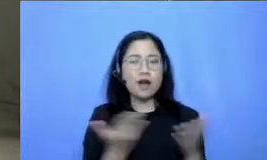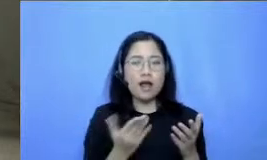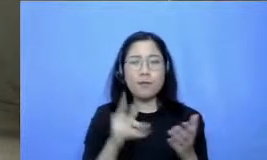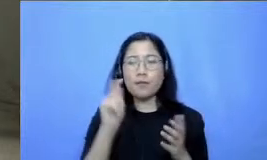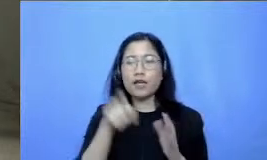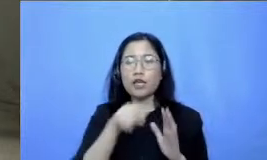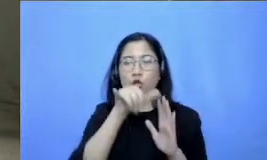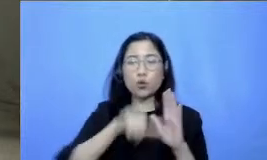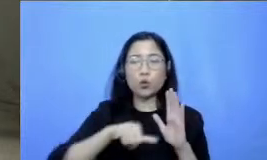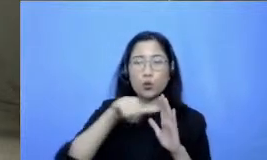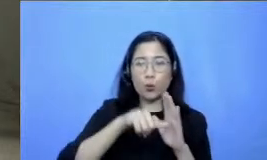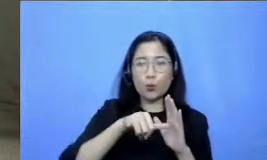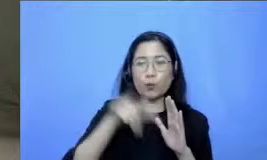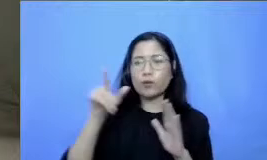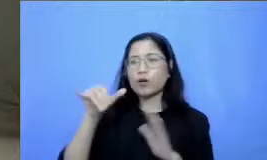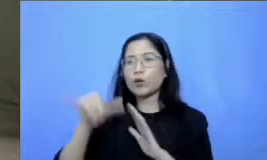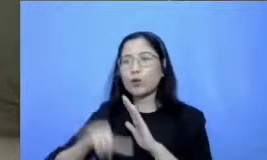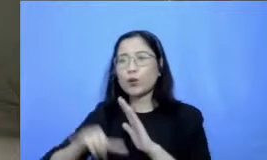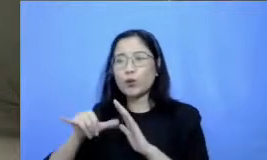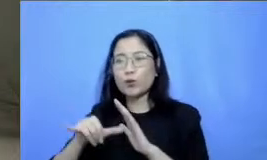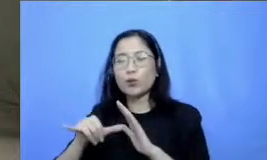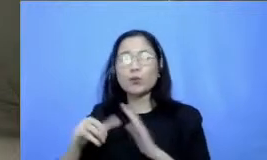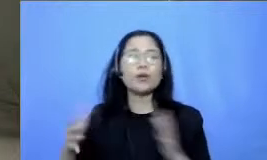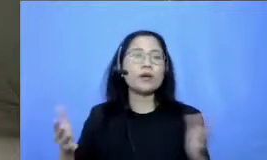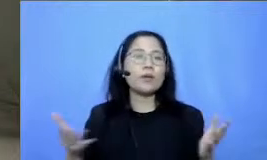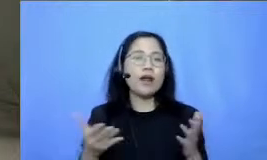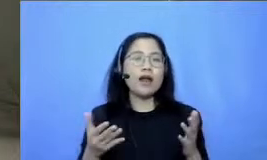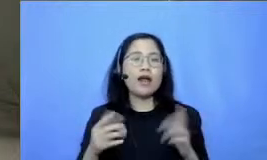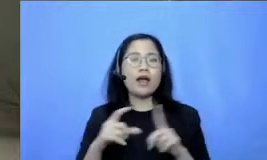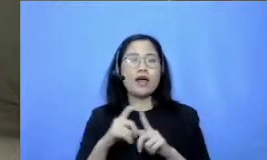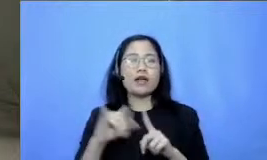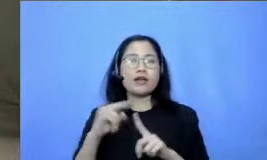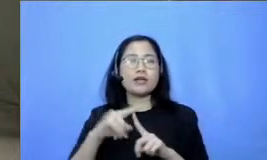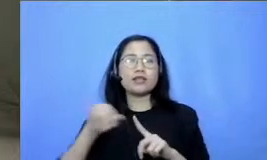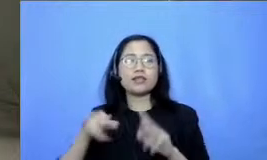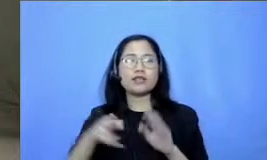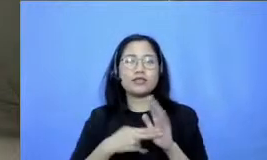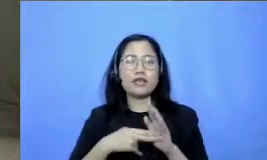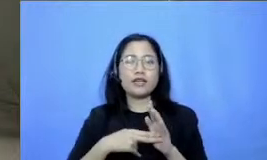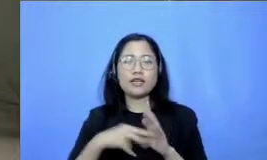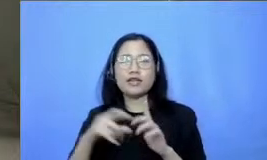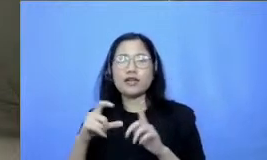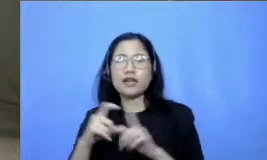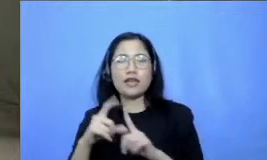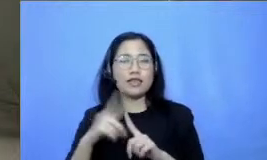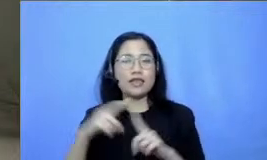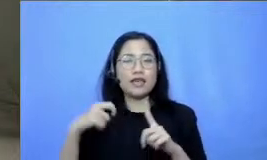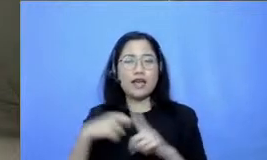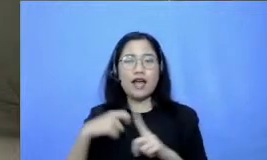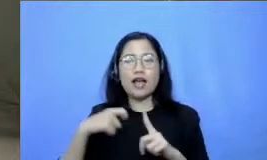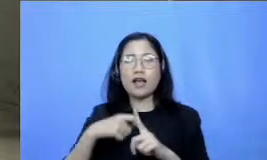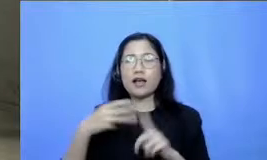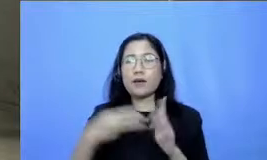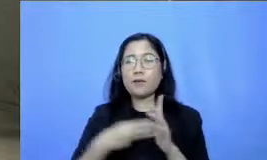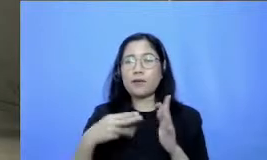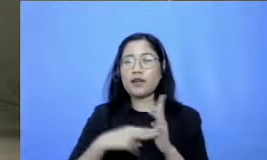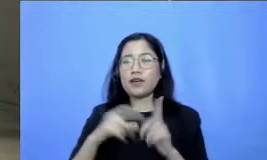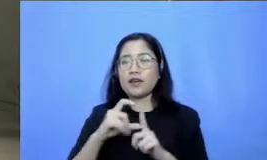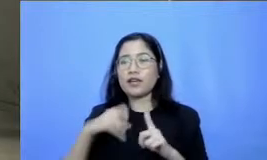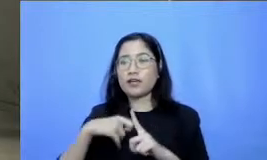YouTubenya ini adalah dia Ditjen gtk Kemendikbud RI jadi sejuta dia melihat ada Bapak dan Ibu yang